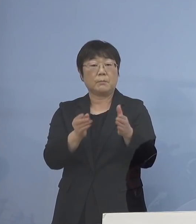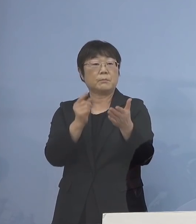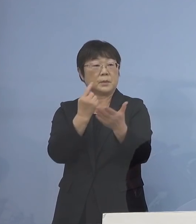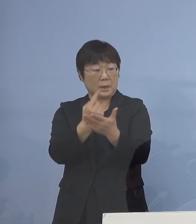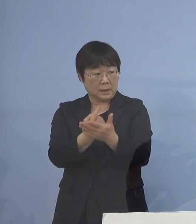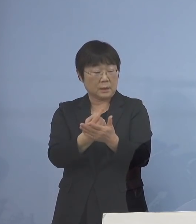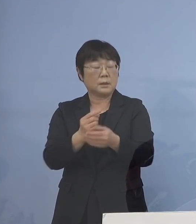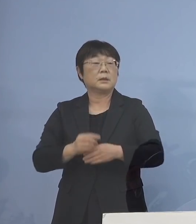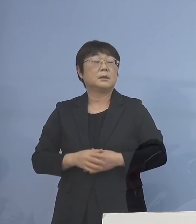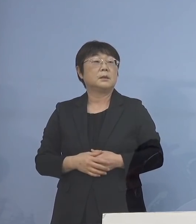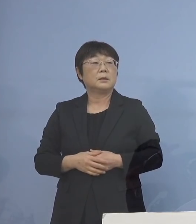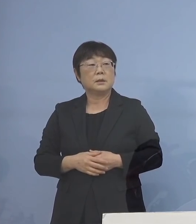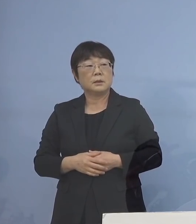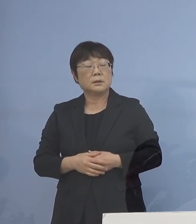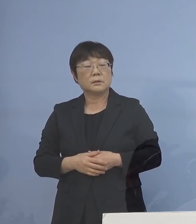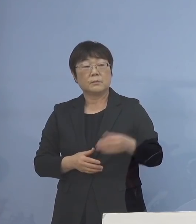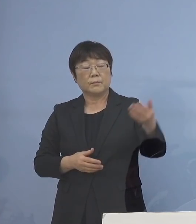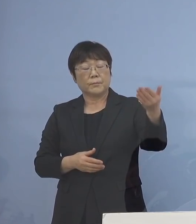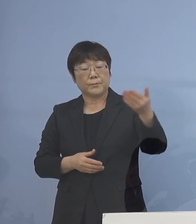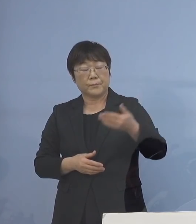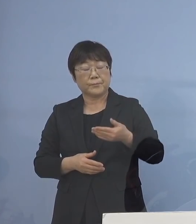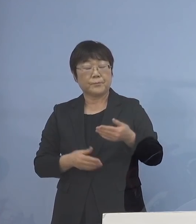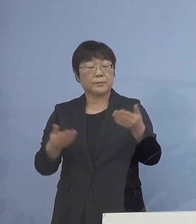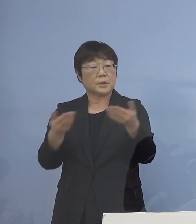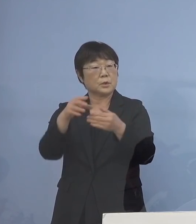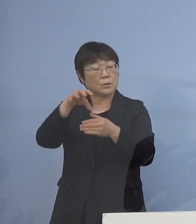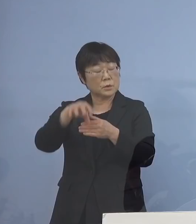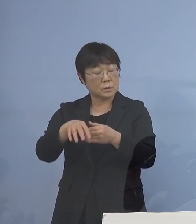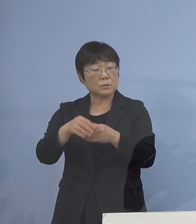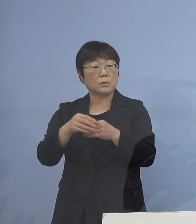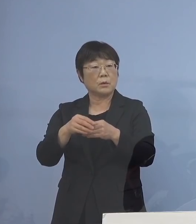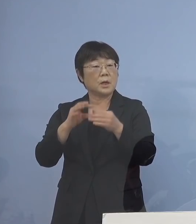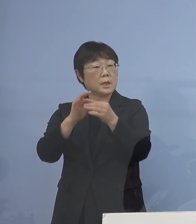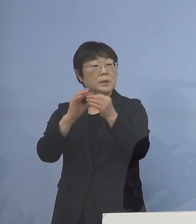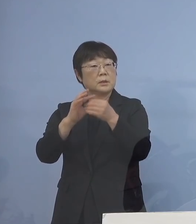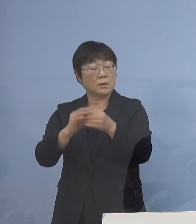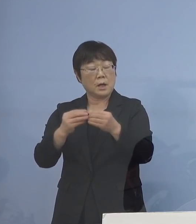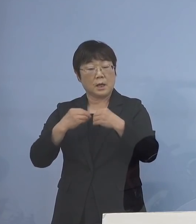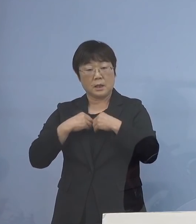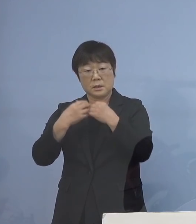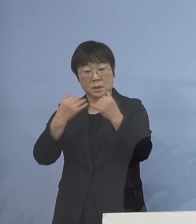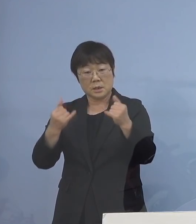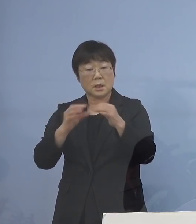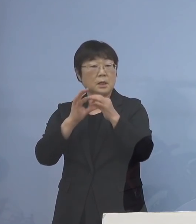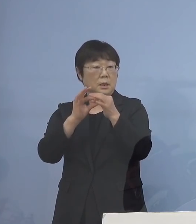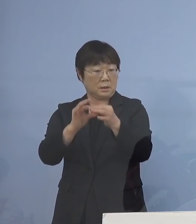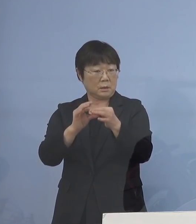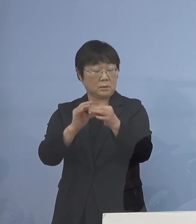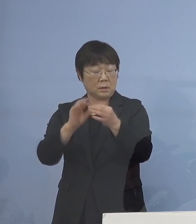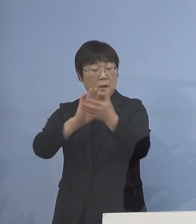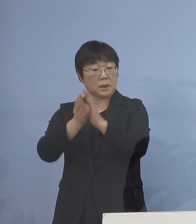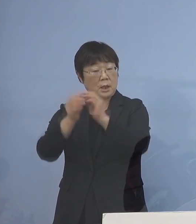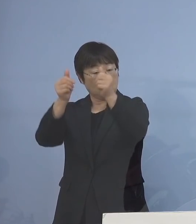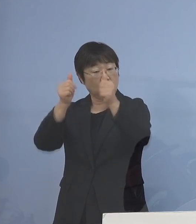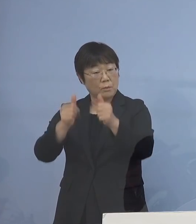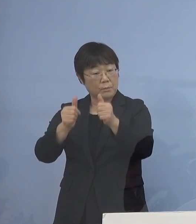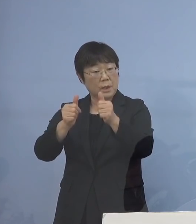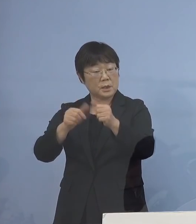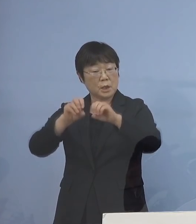（読売新聞社） 事業者側への連絡というのは 感染者が出た場合に伝えたりだとか 県のホームページとか そういったところで周知する という形になるんでしょうか